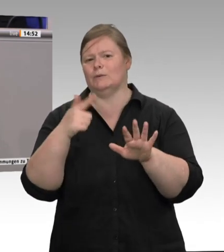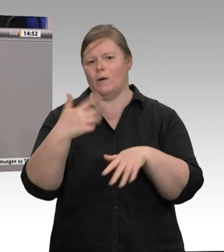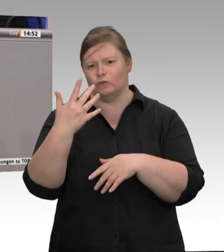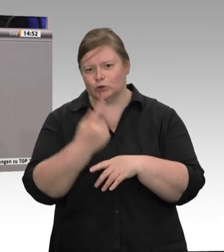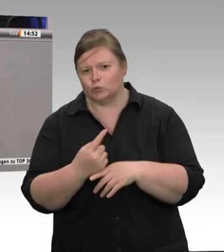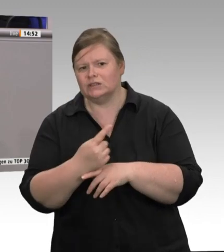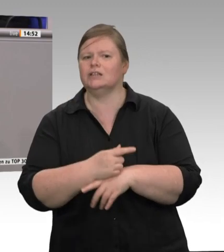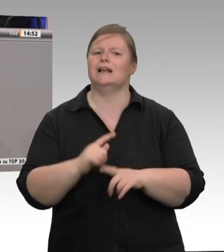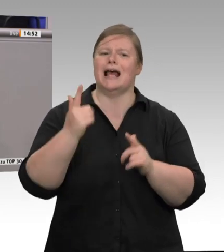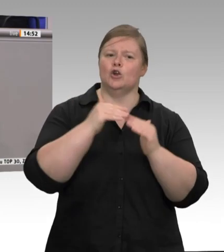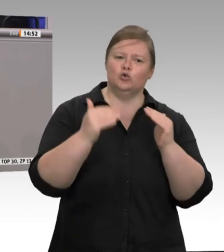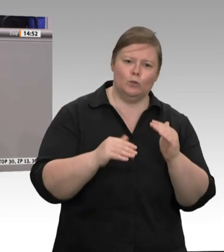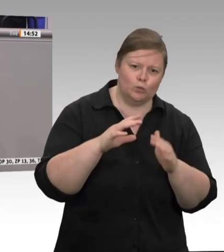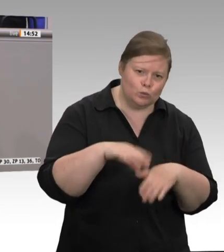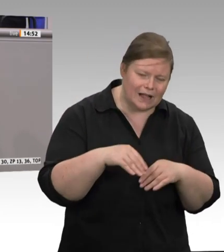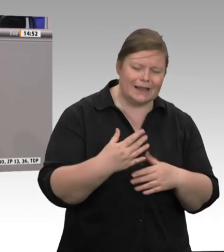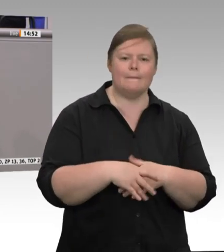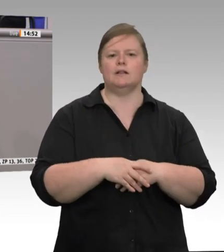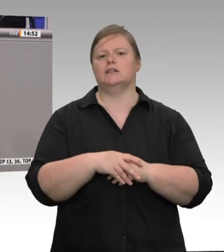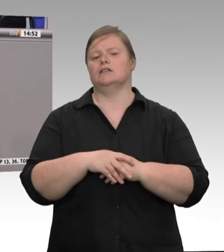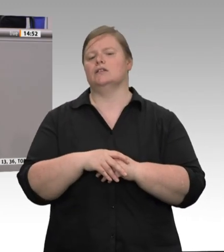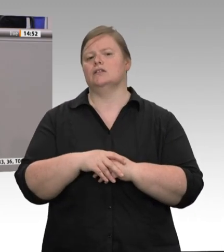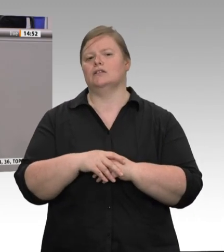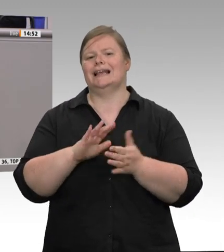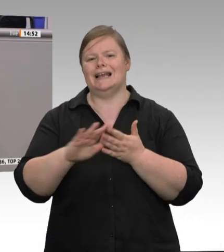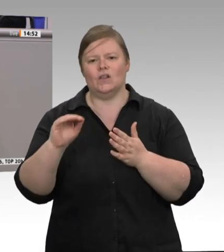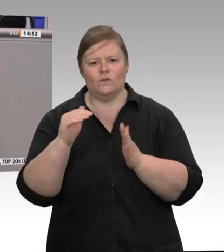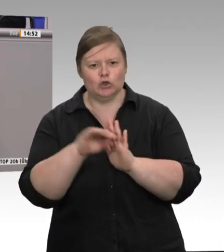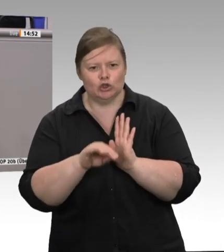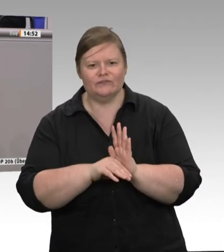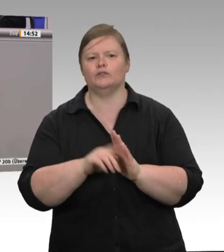die Arbeitsplätze in Dänemark und in anderen EU-Mitgliedstaaten kaputt. Da ist es doch